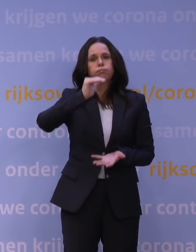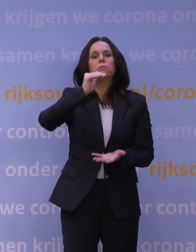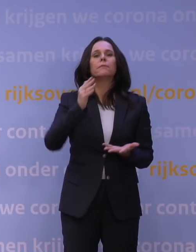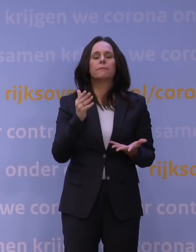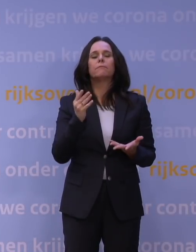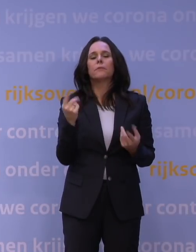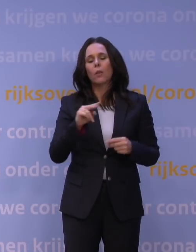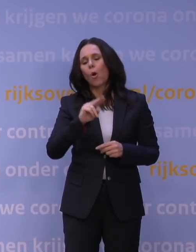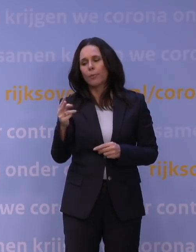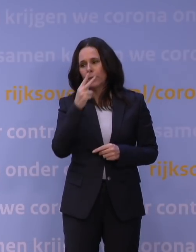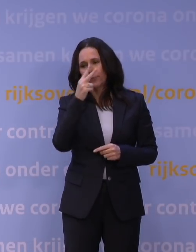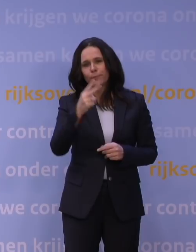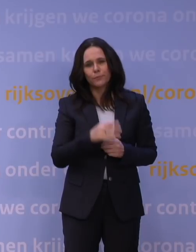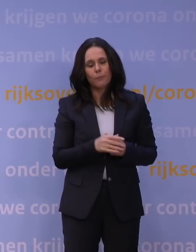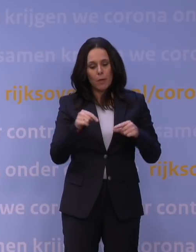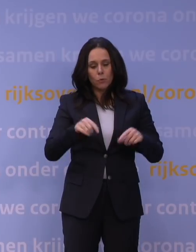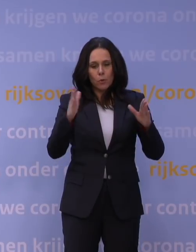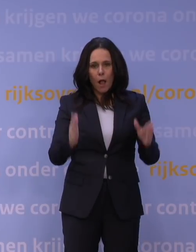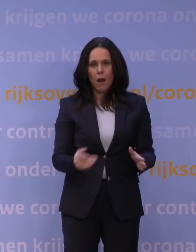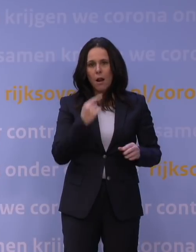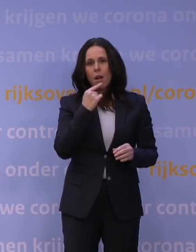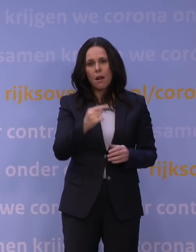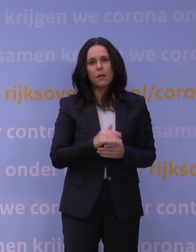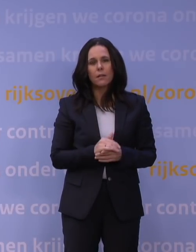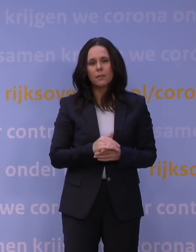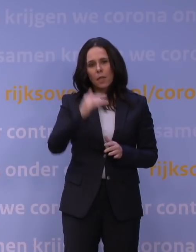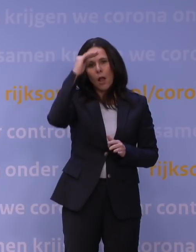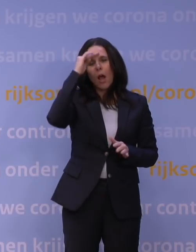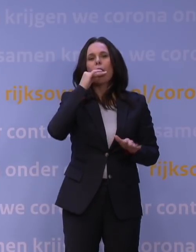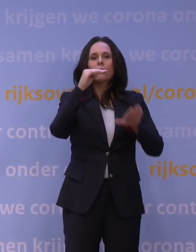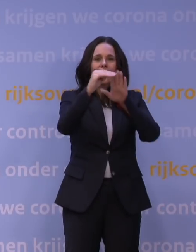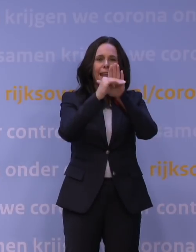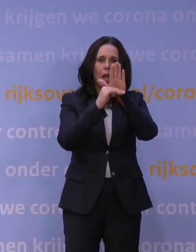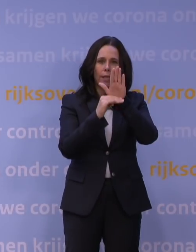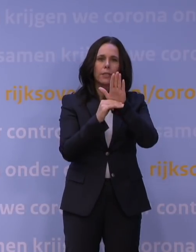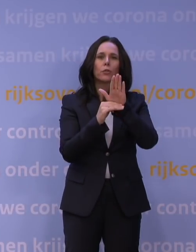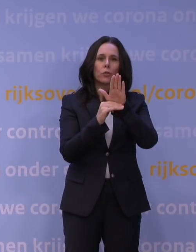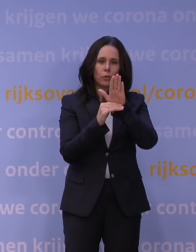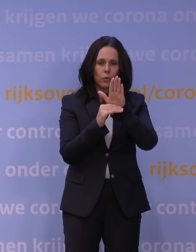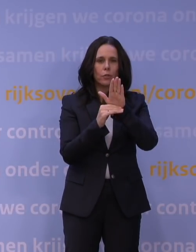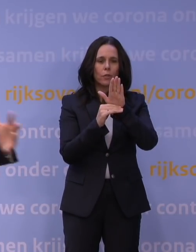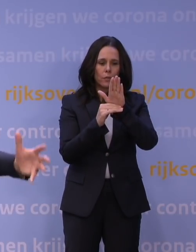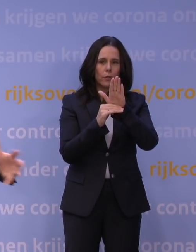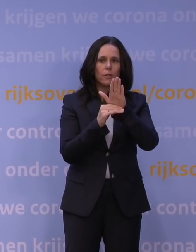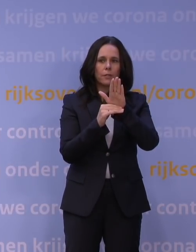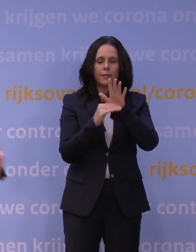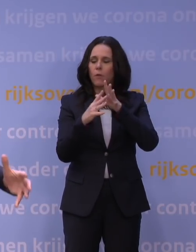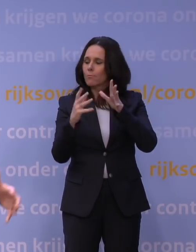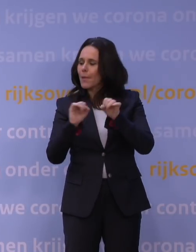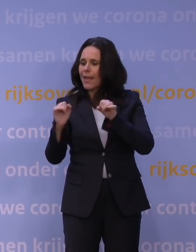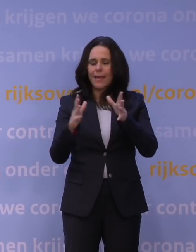Maar in ieder geval, wat ik nu al gezegd wil hebben, is dat die hoofdregelingen voorzien en die ademen mee, dus er zal veel meer gebruik van gemaakt worden,